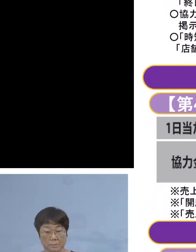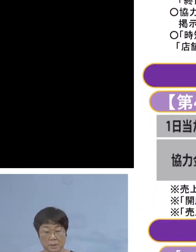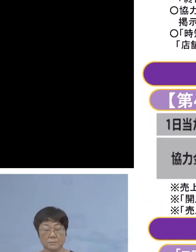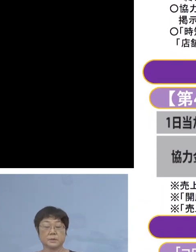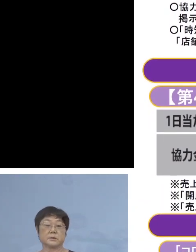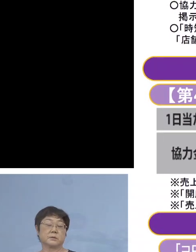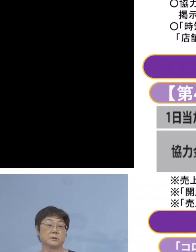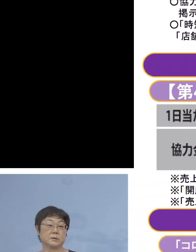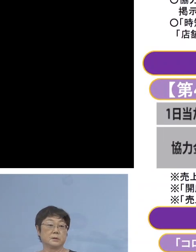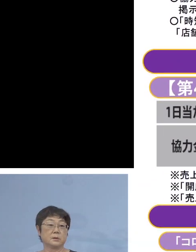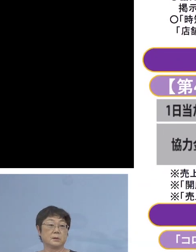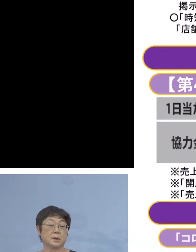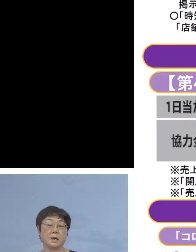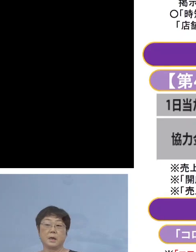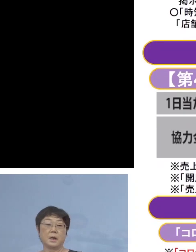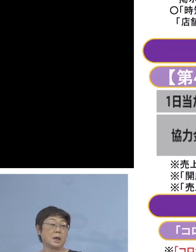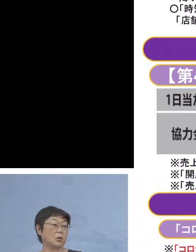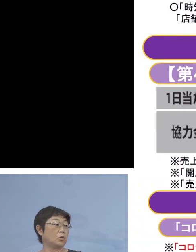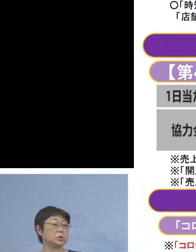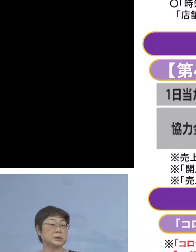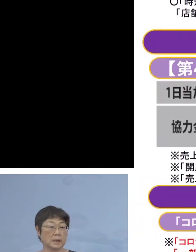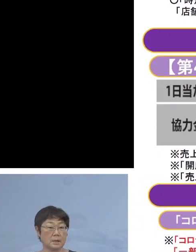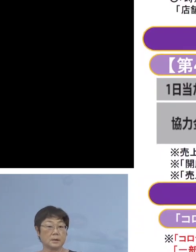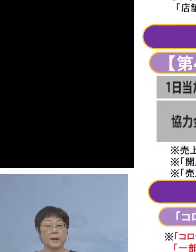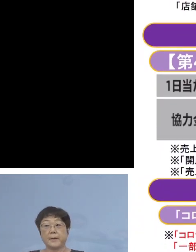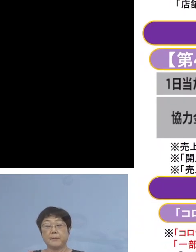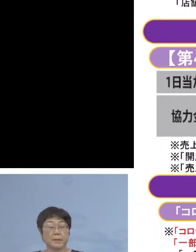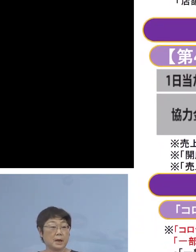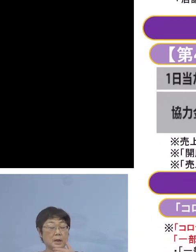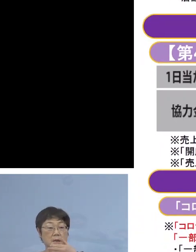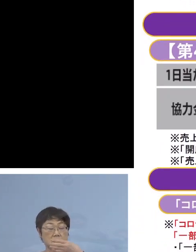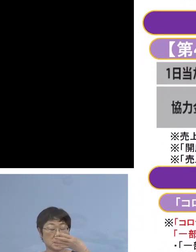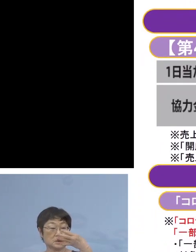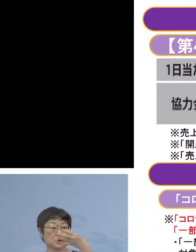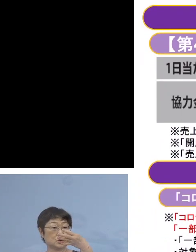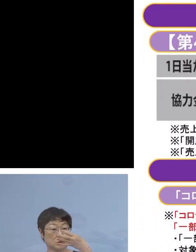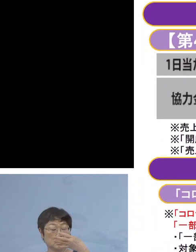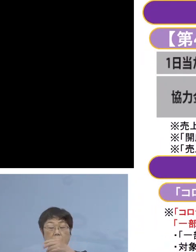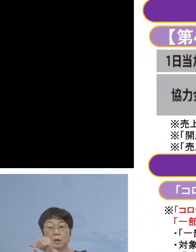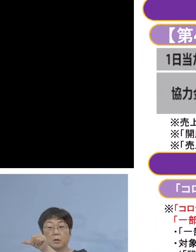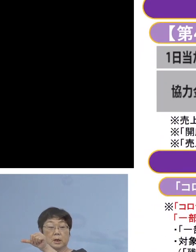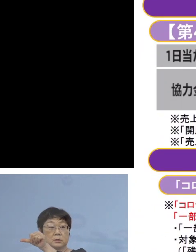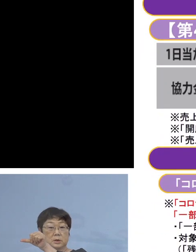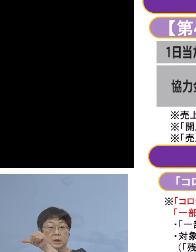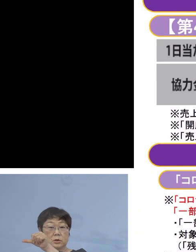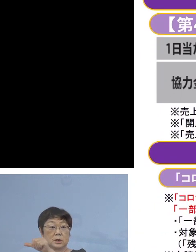まずは営業の時間 前回4月16日から5月31日まで